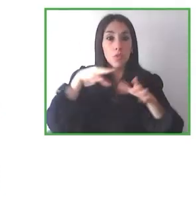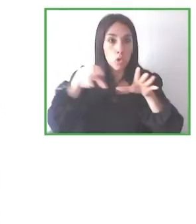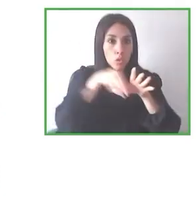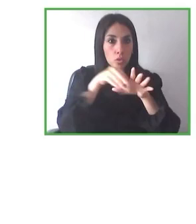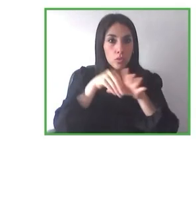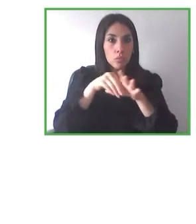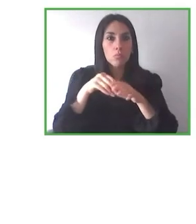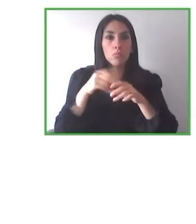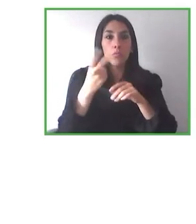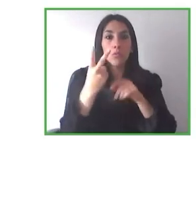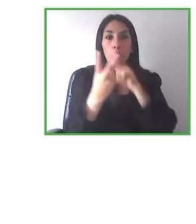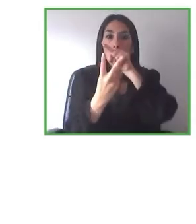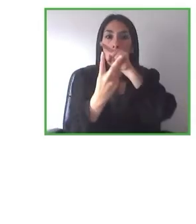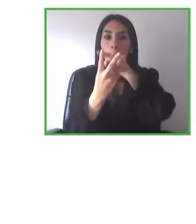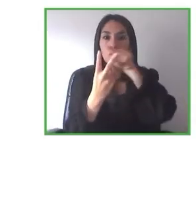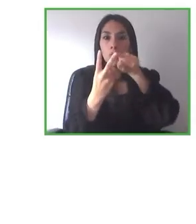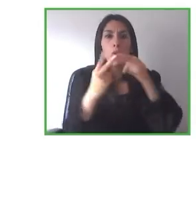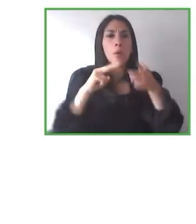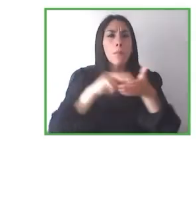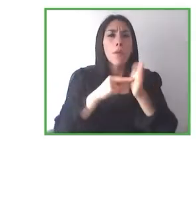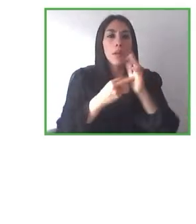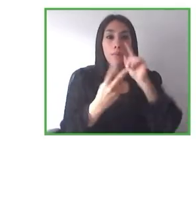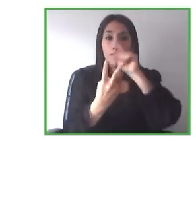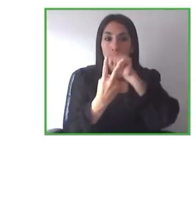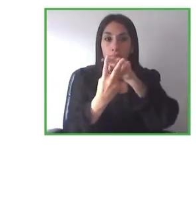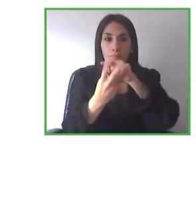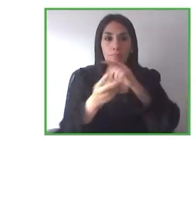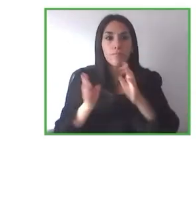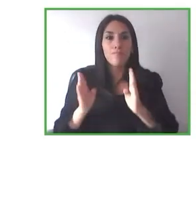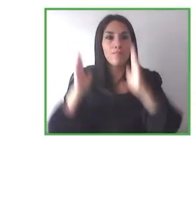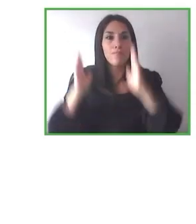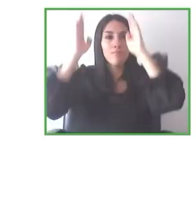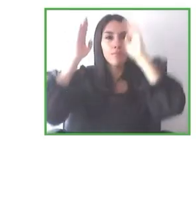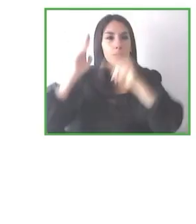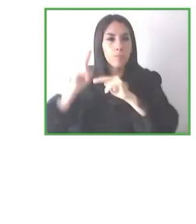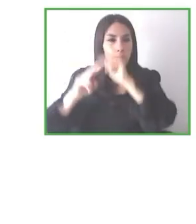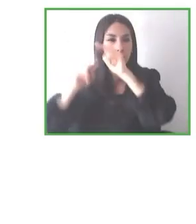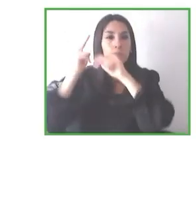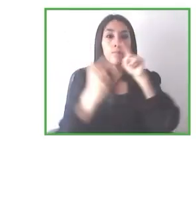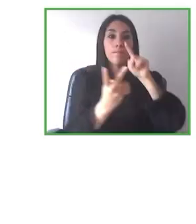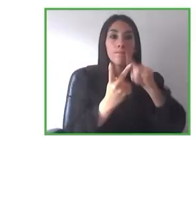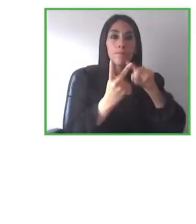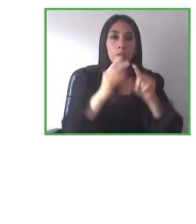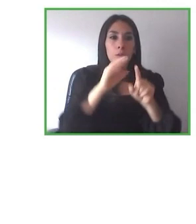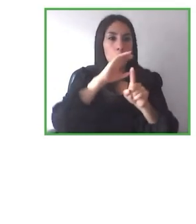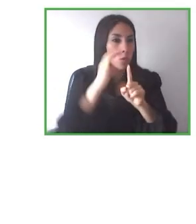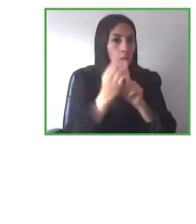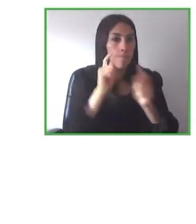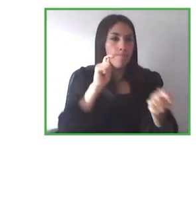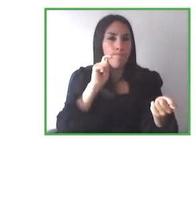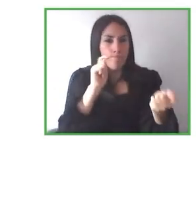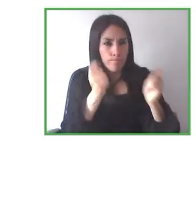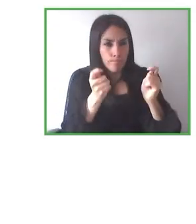años, sobre todo en pandemia. La verdad nos ha golpeado muchísimo también, como la mayoría de los negocios turísticos.